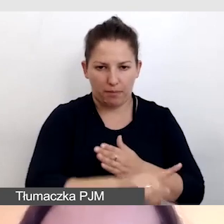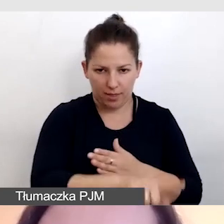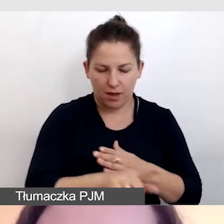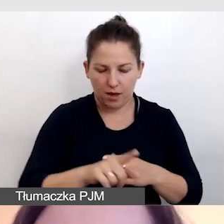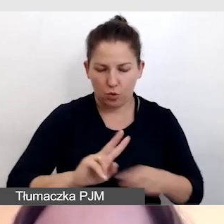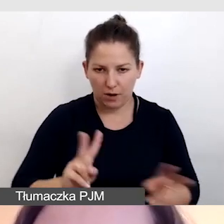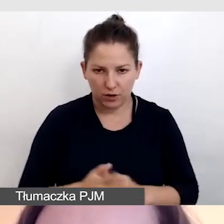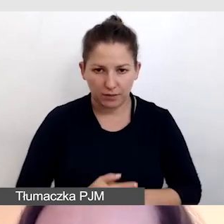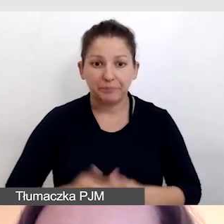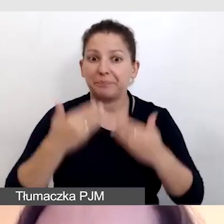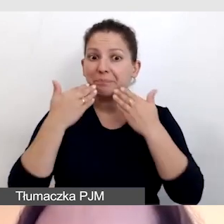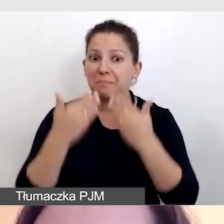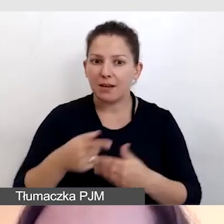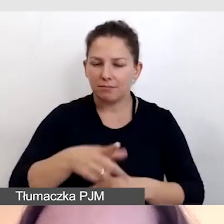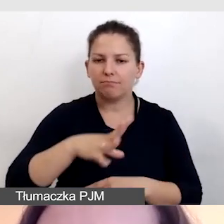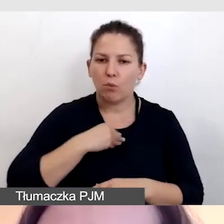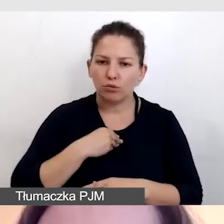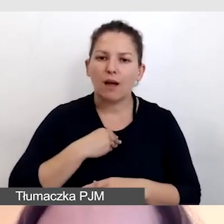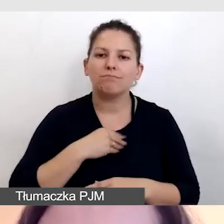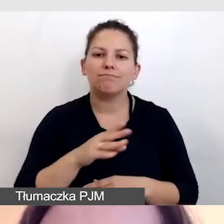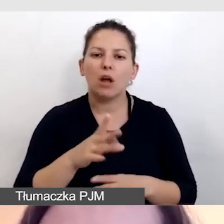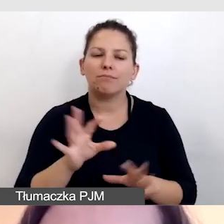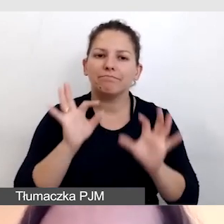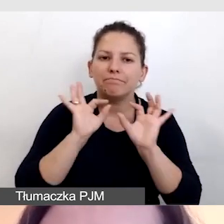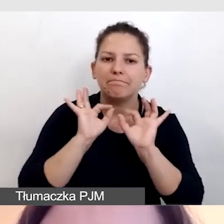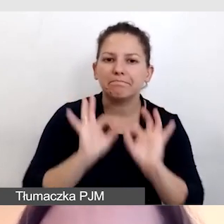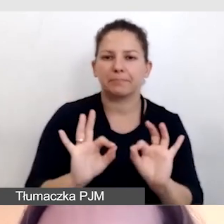dzięki czemu można było zachować doskonałe warunki,